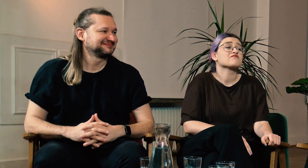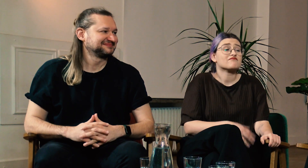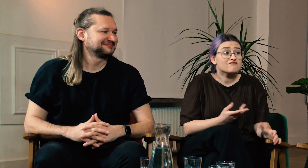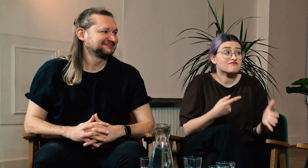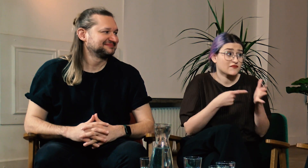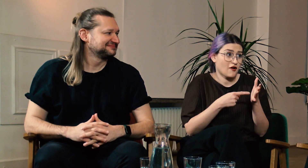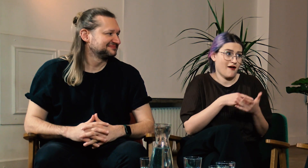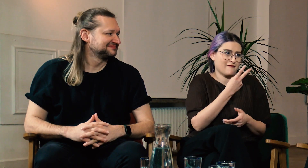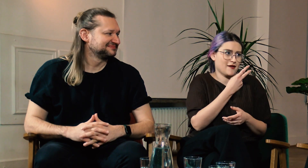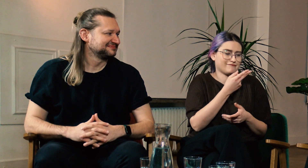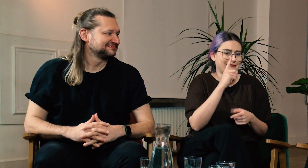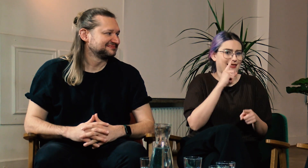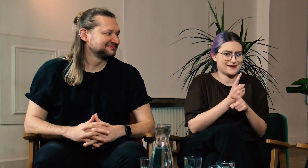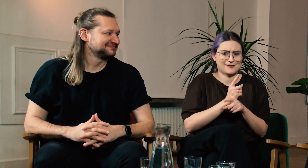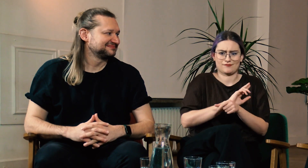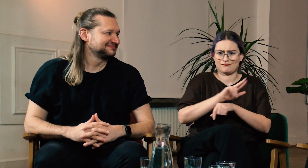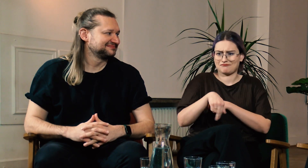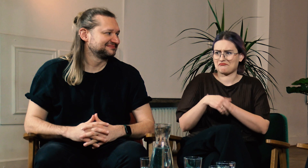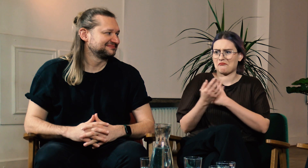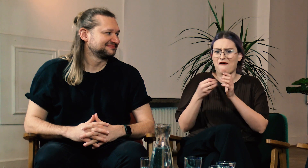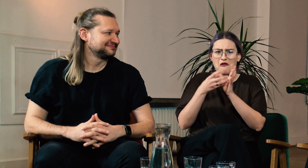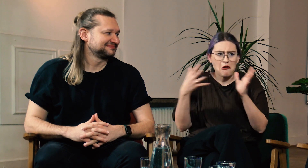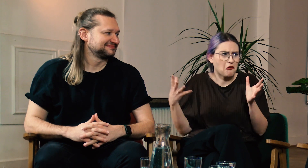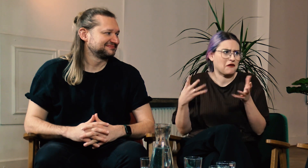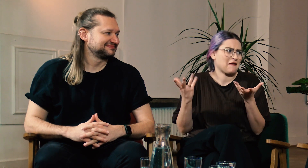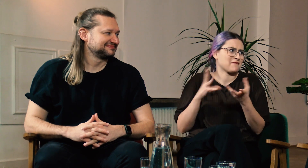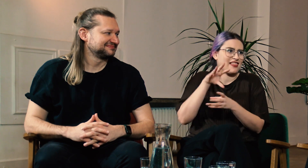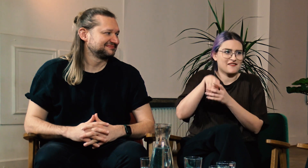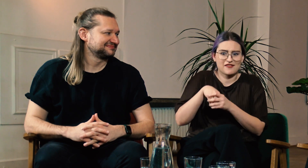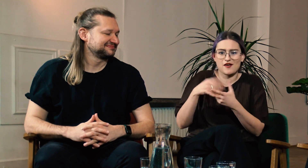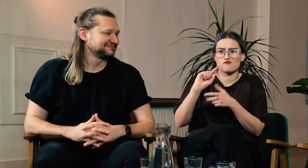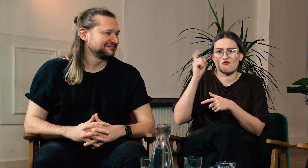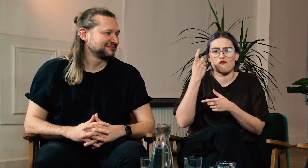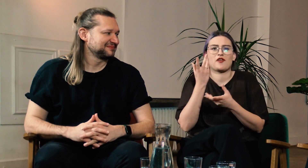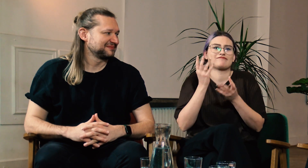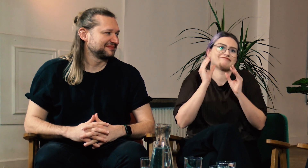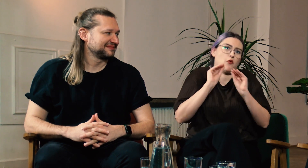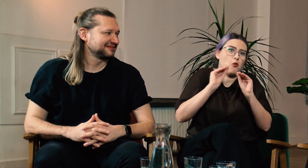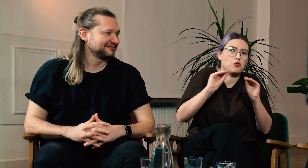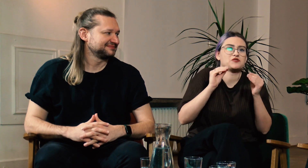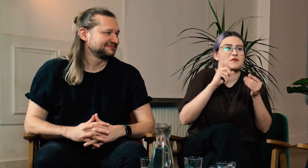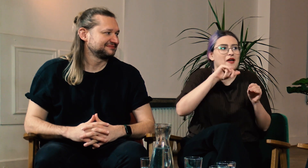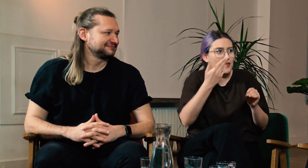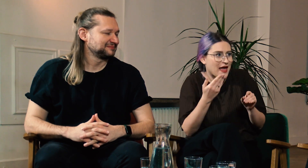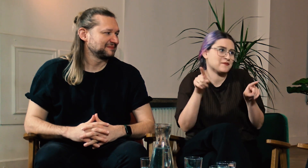W: Oboje zdecydowaliścię się studiować na filologii, na której głównie uczy się polskiego języka